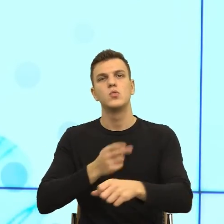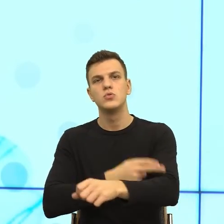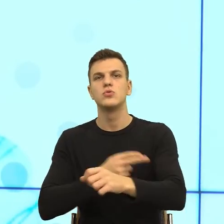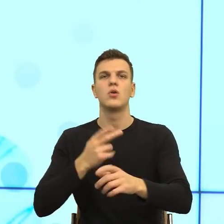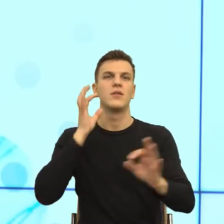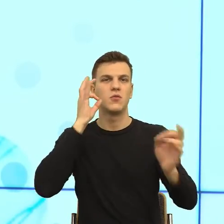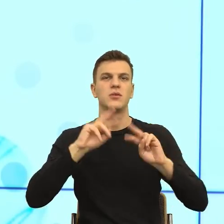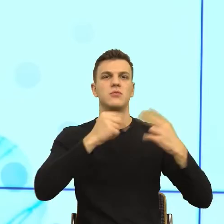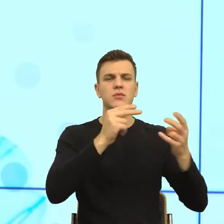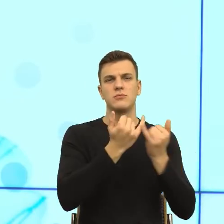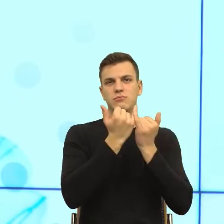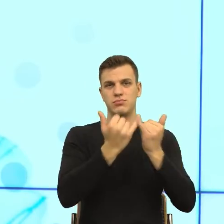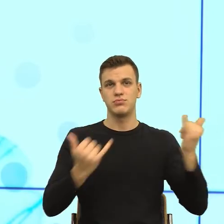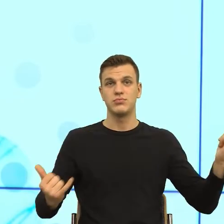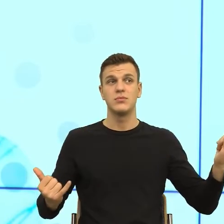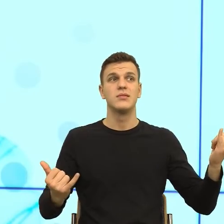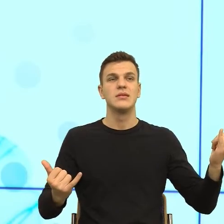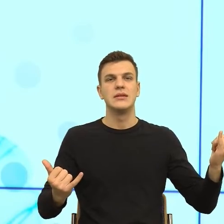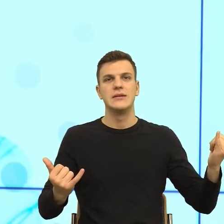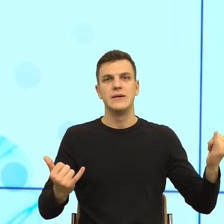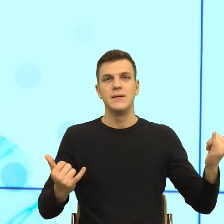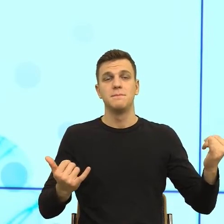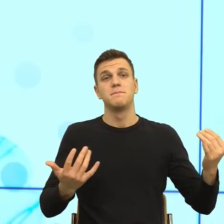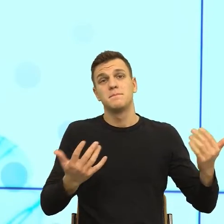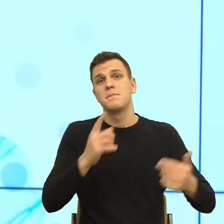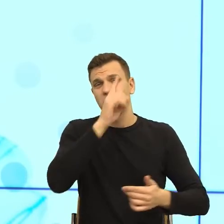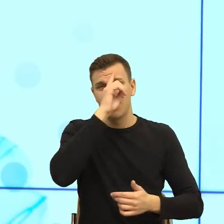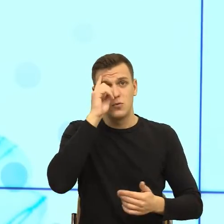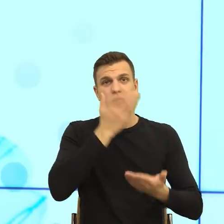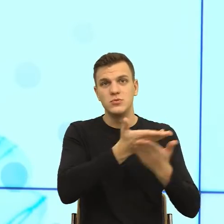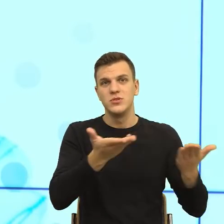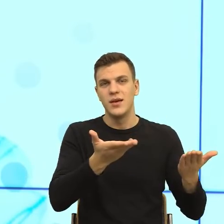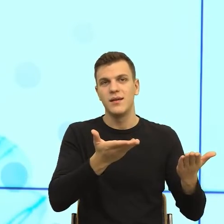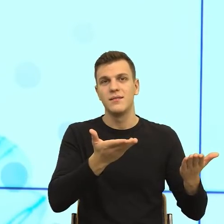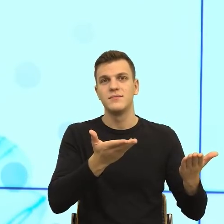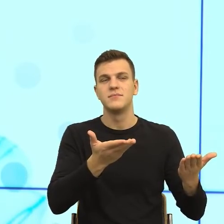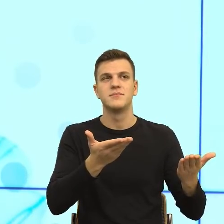takie jest odczucie społeczne. I rzeczywiście, jak mówimy o badaniach zaufania społecznego od pandemii zaufanie społeczne leci